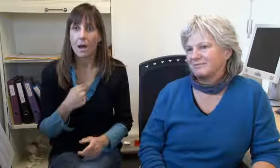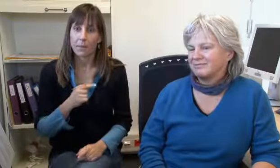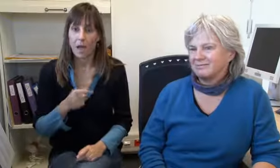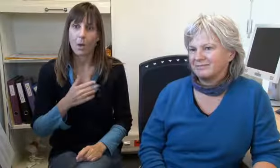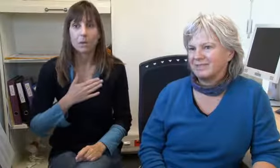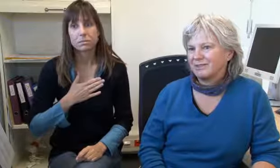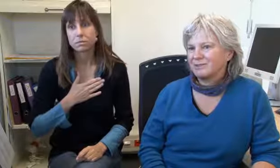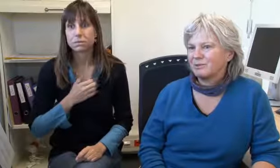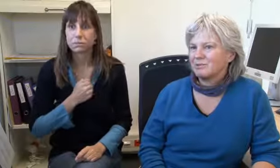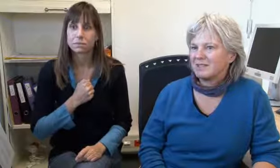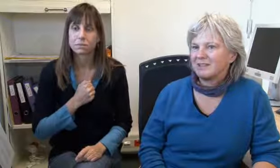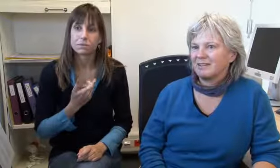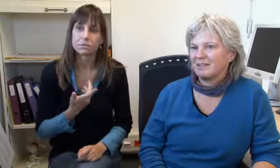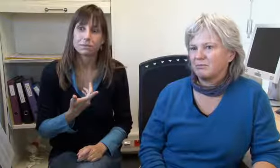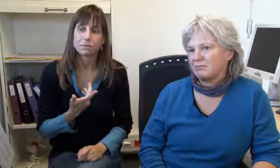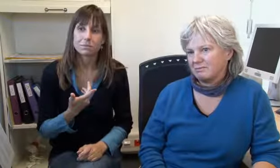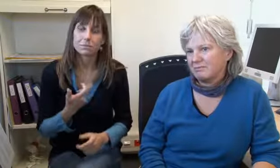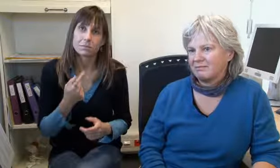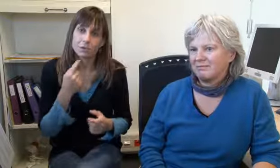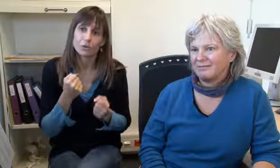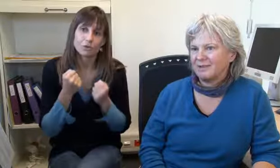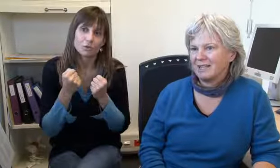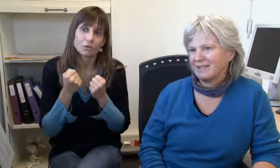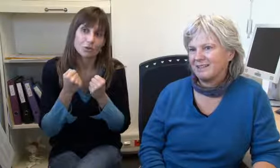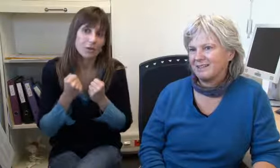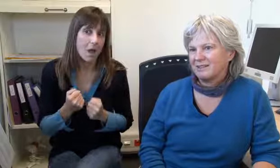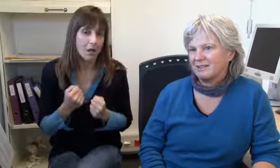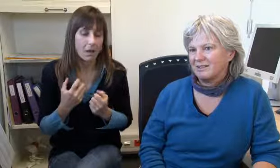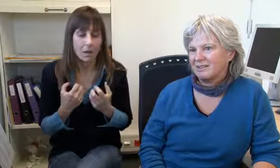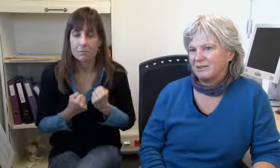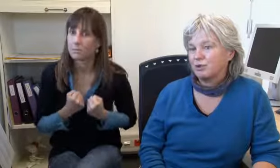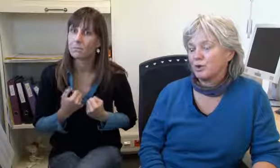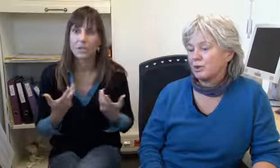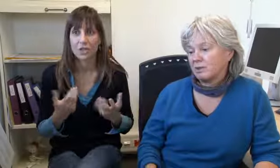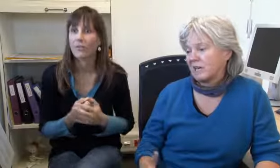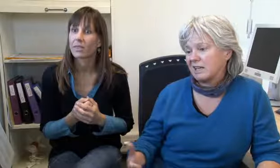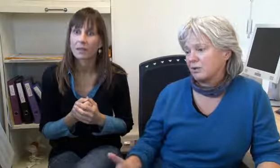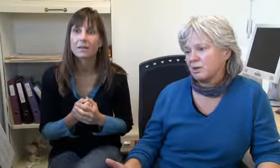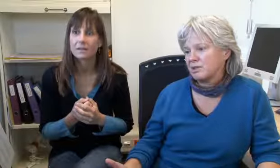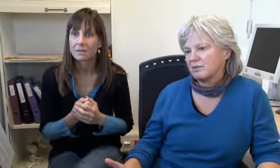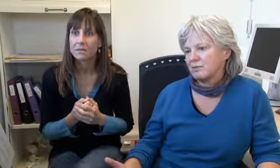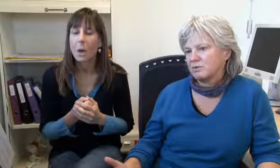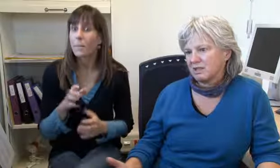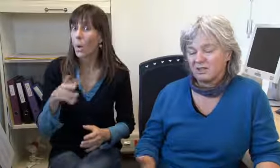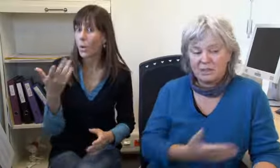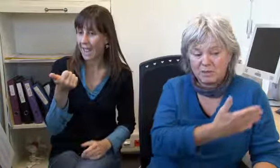Aber das beschäftigt einen schon sehr stark.